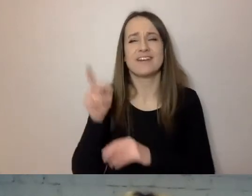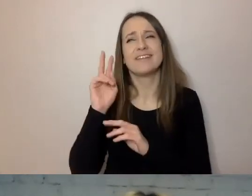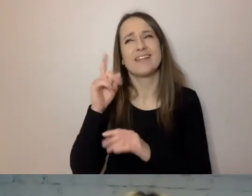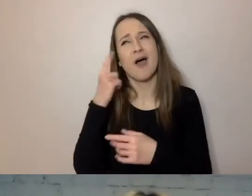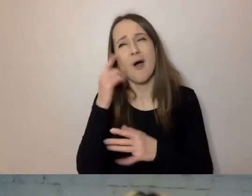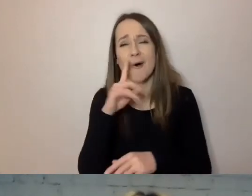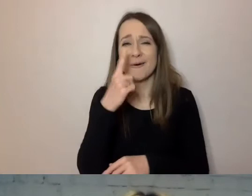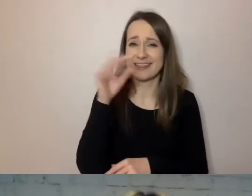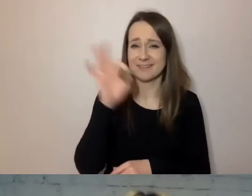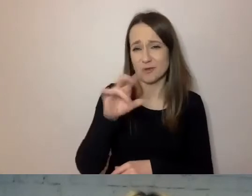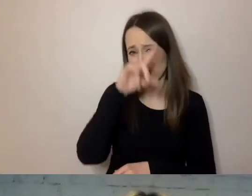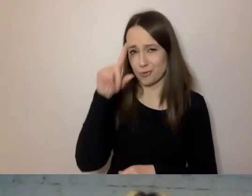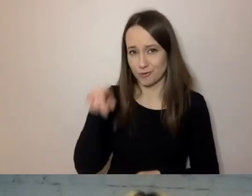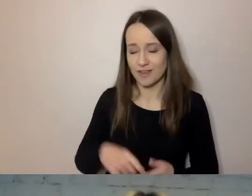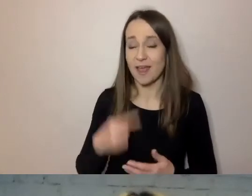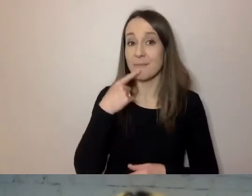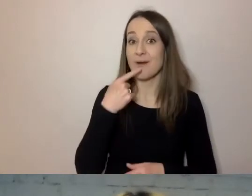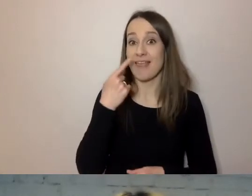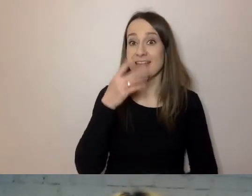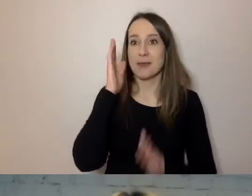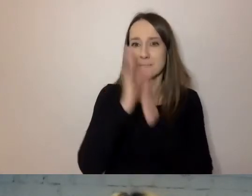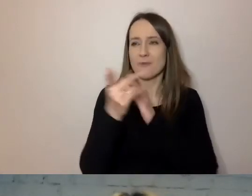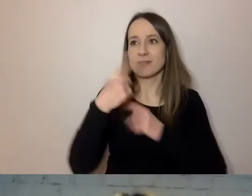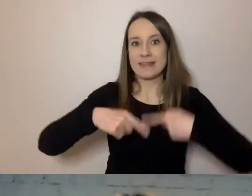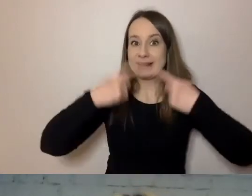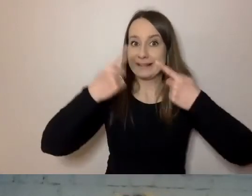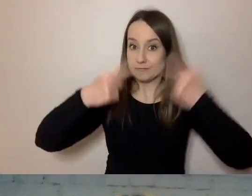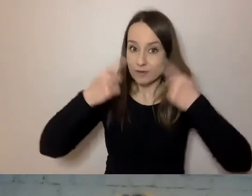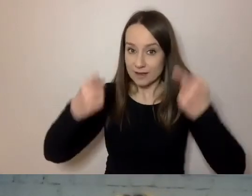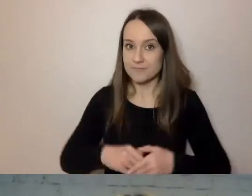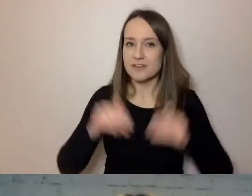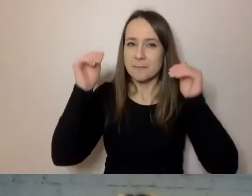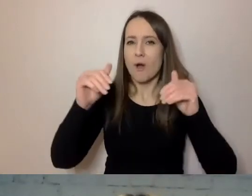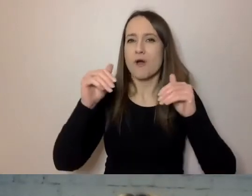Dlatego w prostym języku przekonujemy, że można go dać dalej, w głębi tekstu.